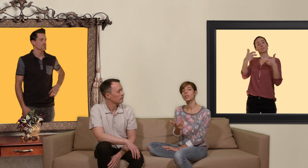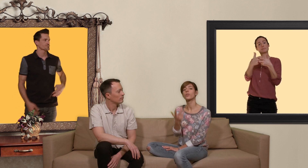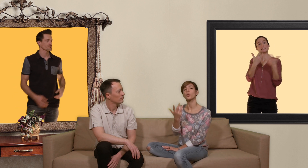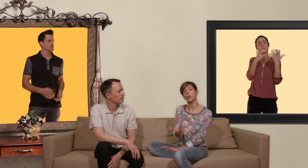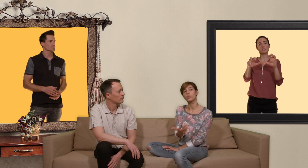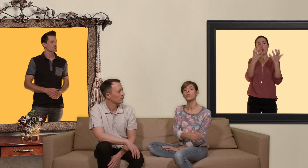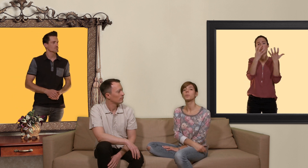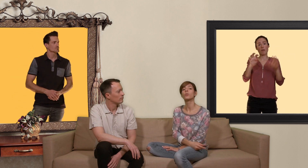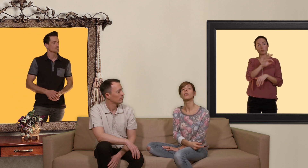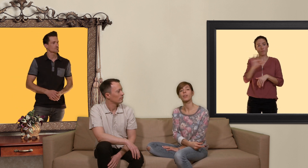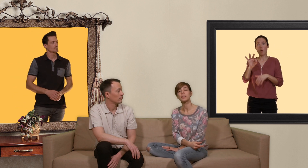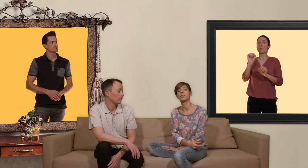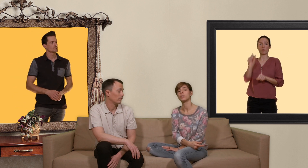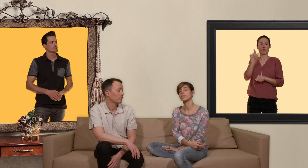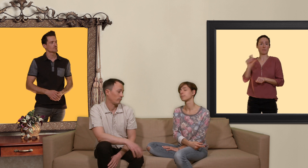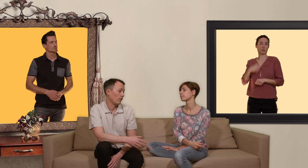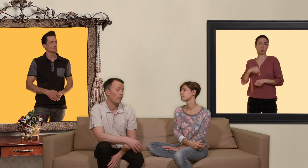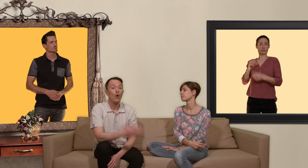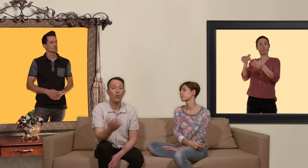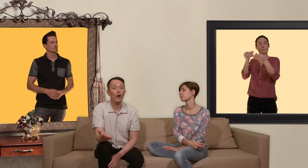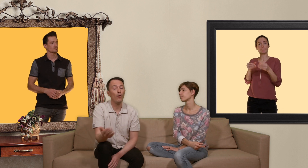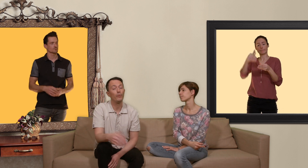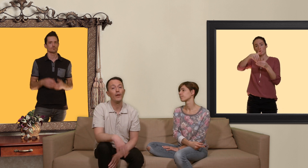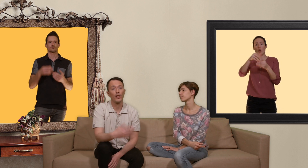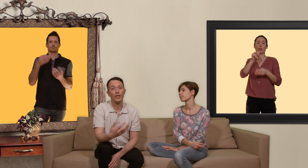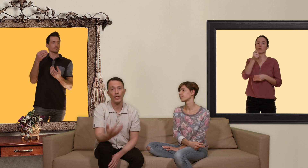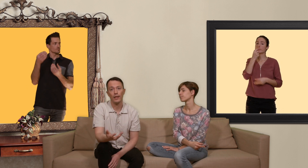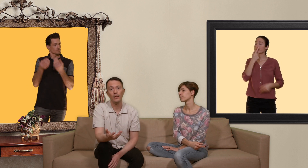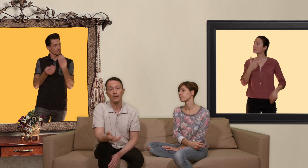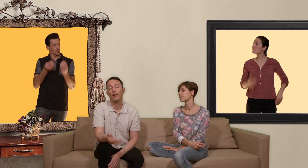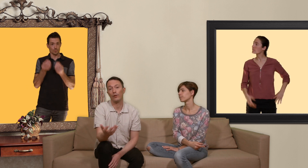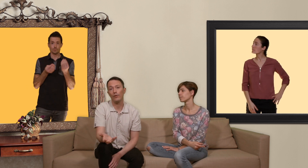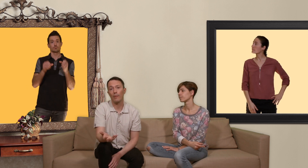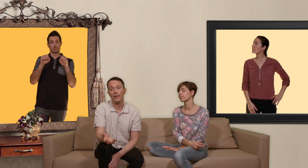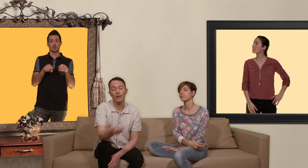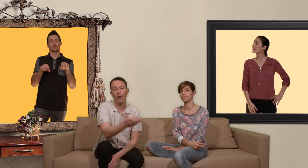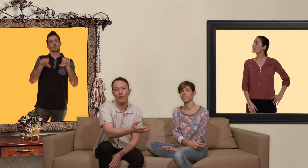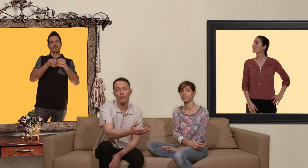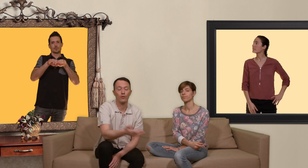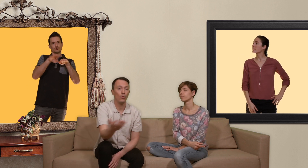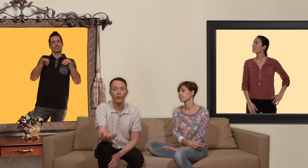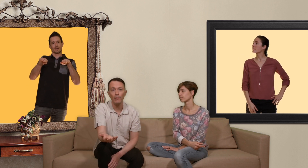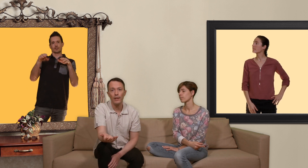votre boîte de 30 pilules dans les pharmacies suisses ou alors vous pouvez acheter un générique dans une pharmacie en france ou en allemagne